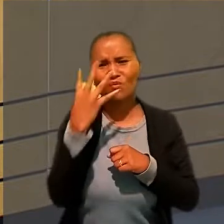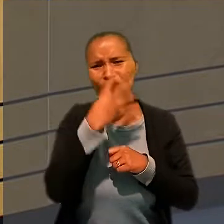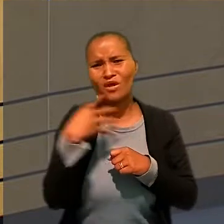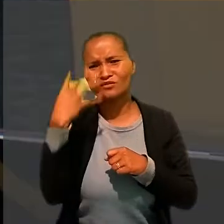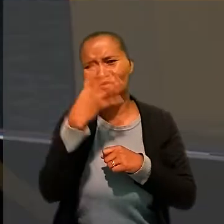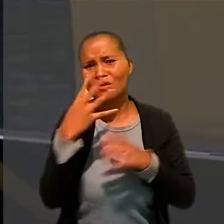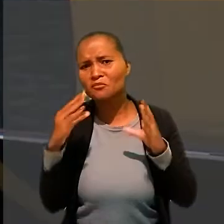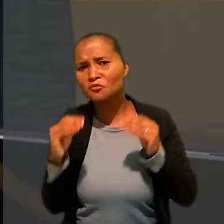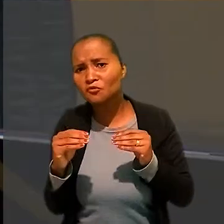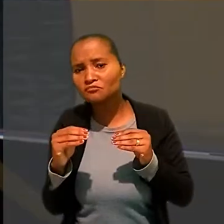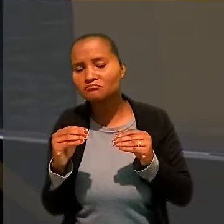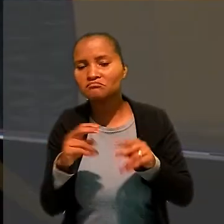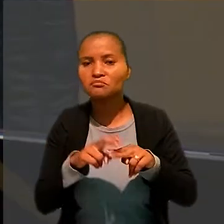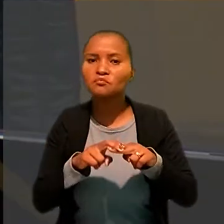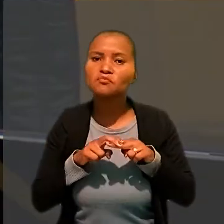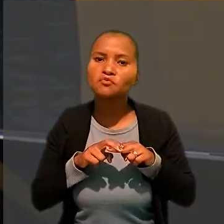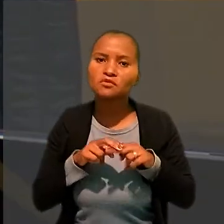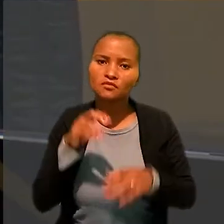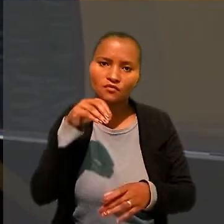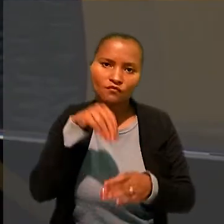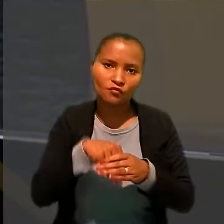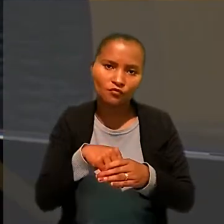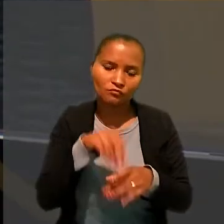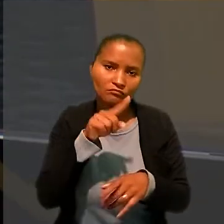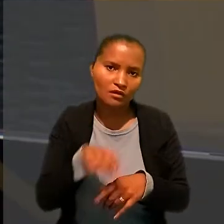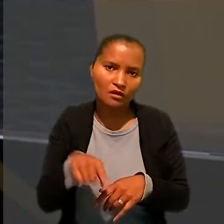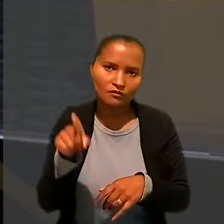Por isso, voltou por anular a sentença no que diz respeito às horas extras.